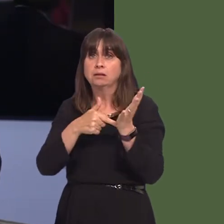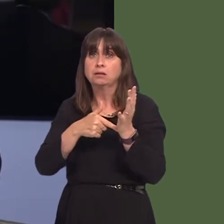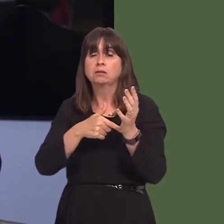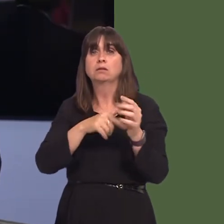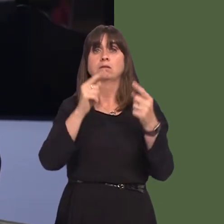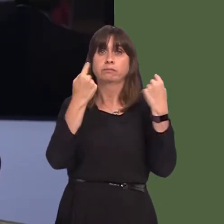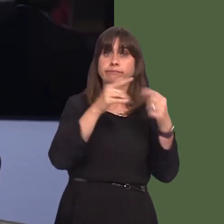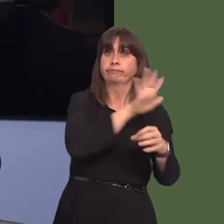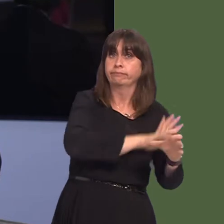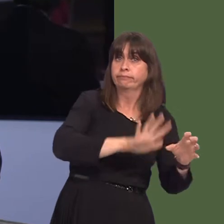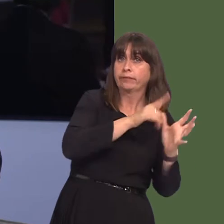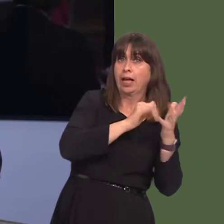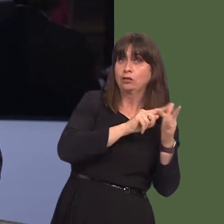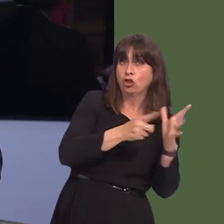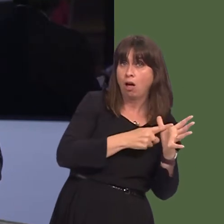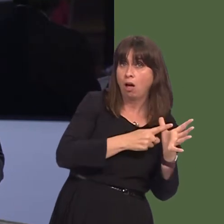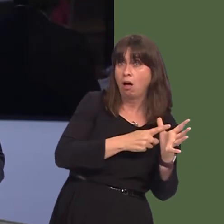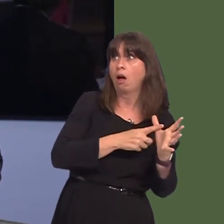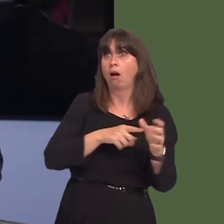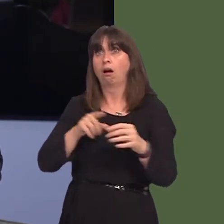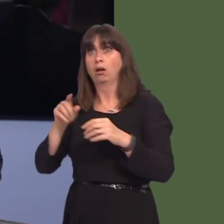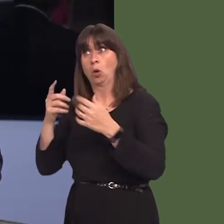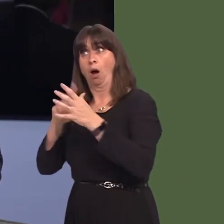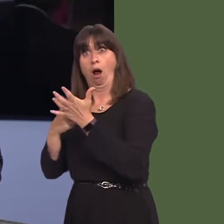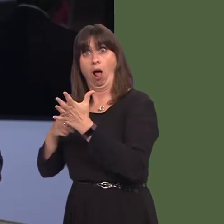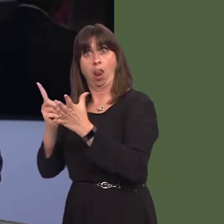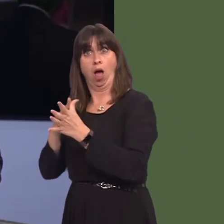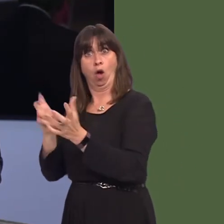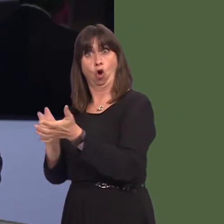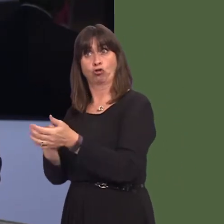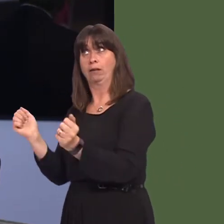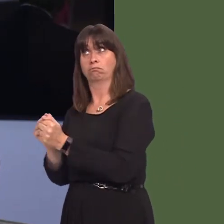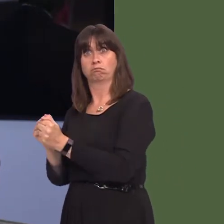opportunities. Perhaps you won't be able to tell us until you've spoken to the Cabinet